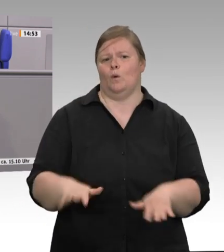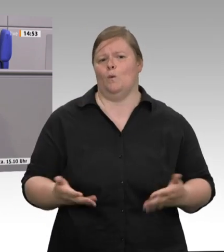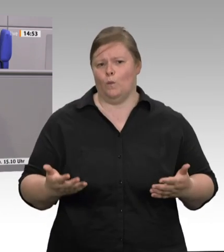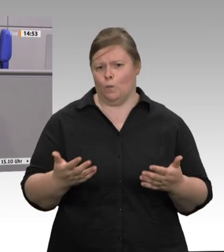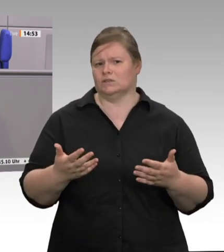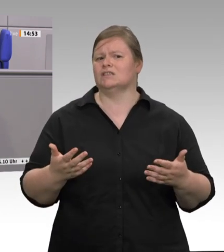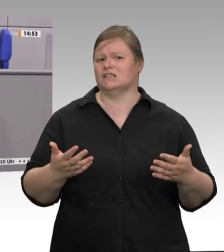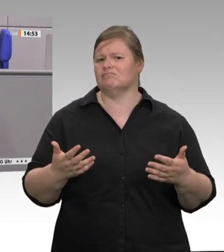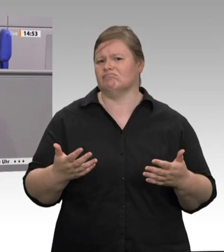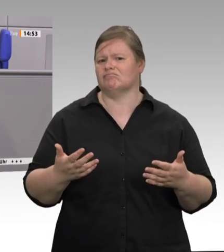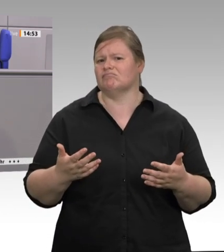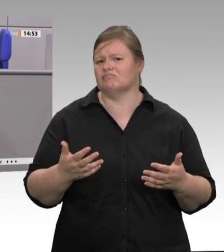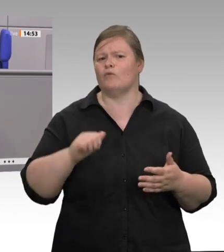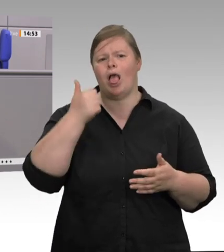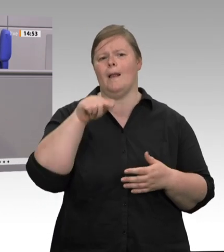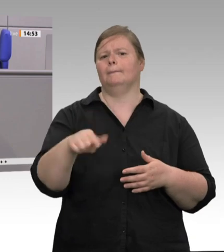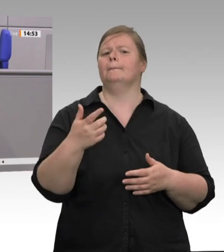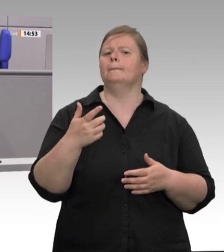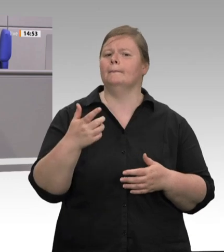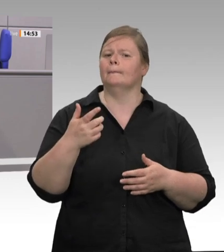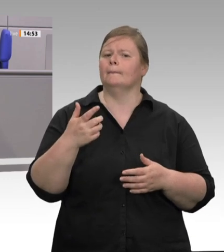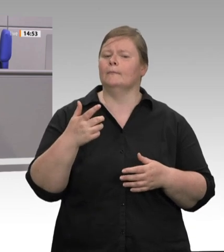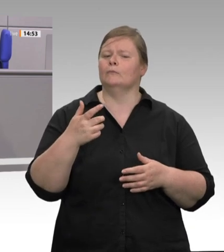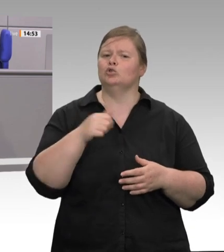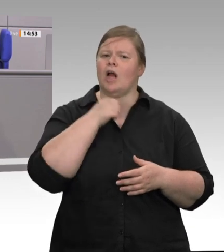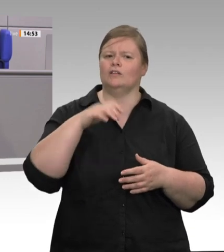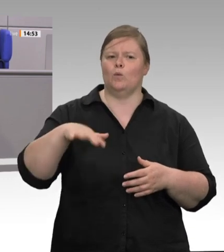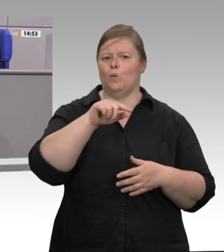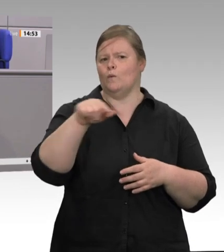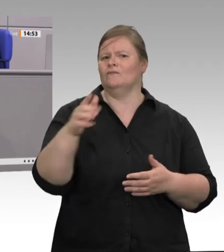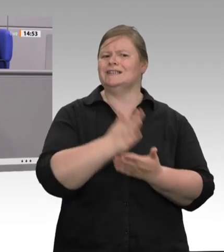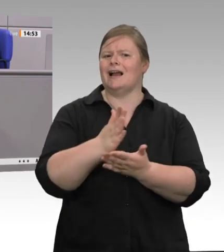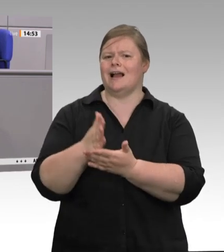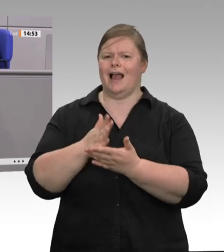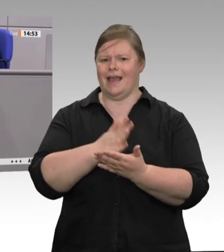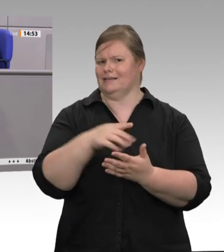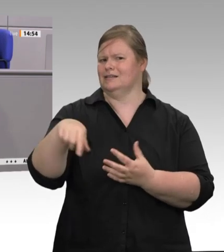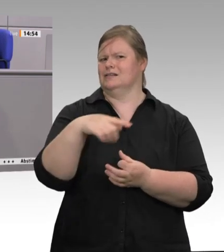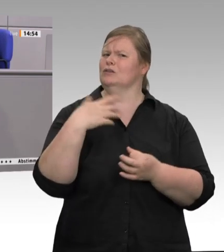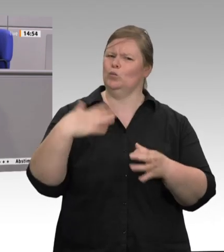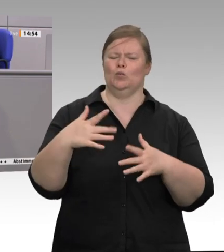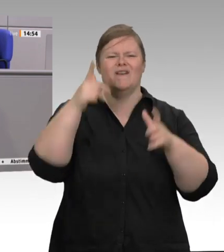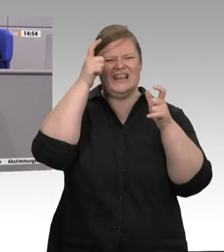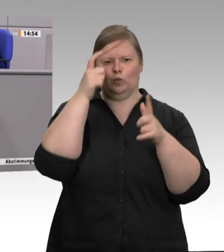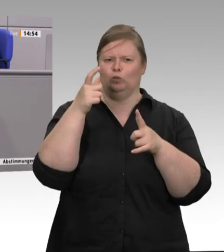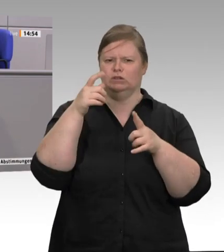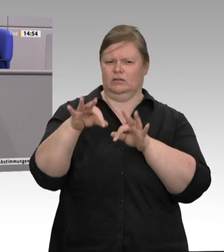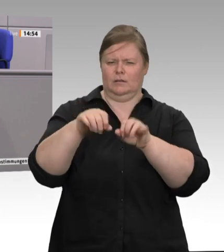jeden Tag, Tag für Tag. Tönnies hat offiziell 10 bis 12 Euro Schlachtkosten pro Tier;